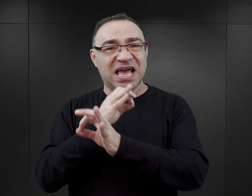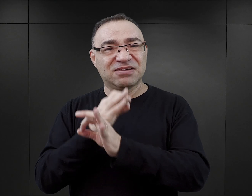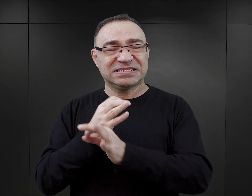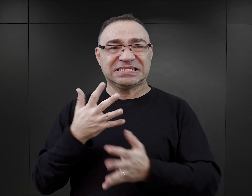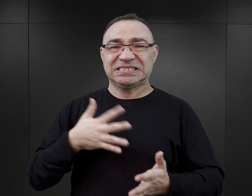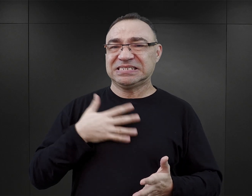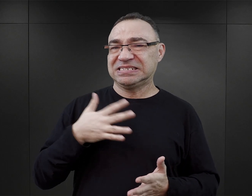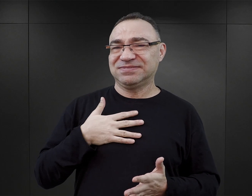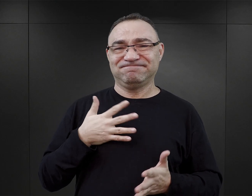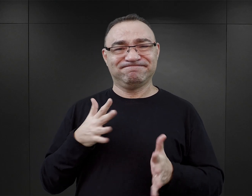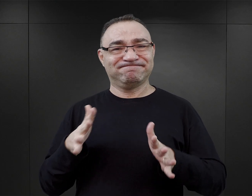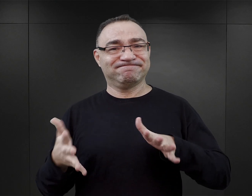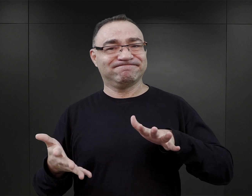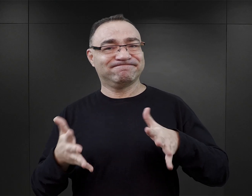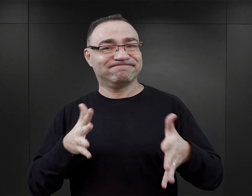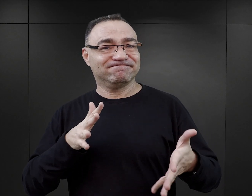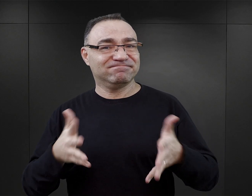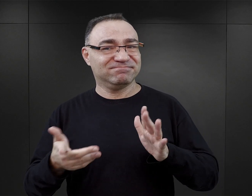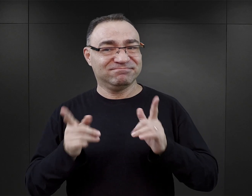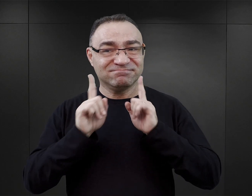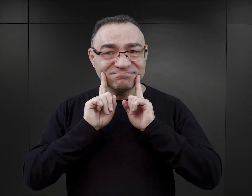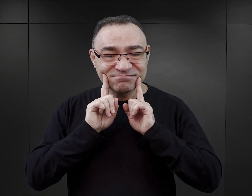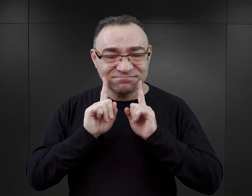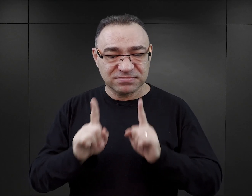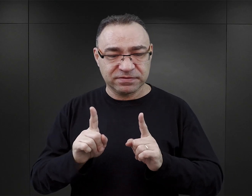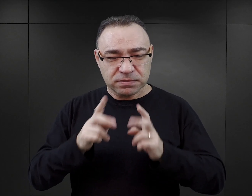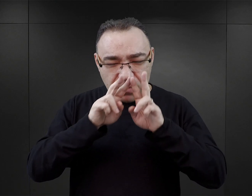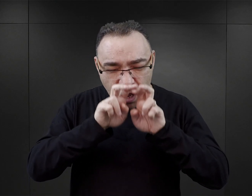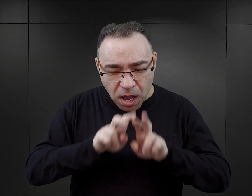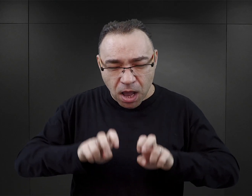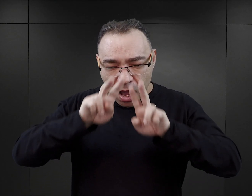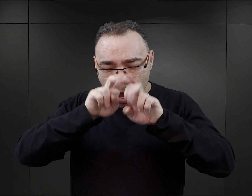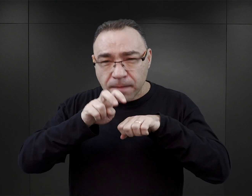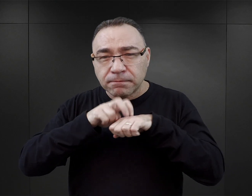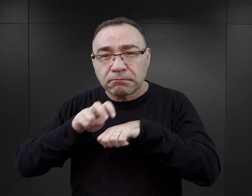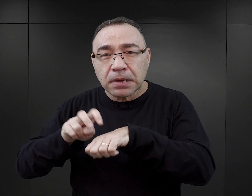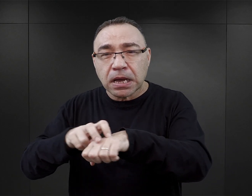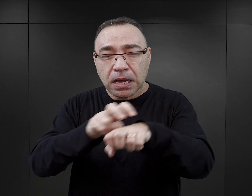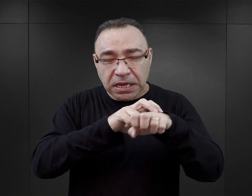no to wydaje mi się, że nie mogą to być książki, które są rzeczywiście wynikiem pogłębionych badań danego tematu.